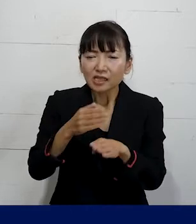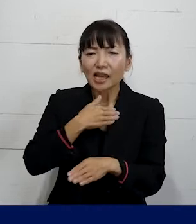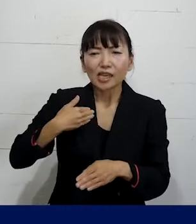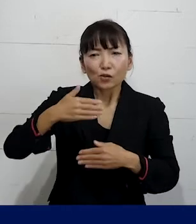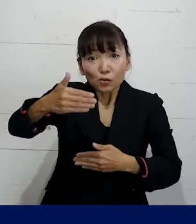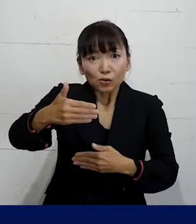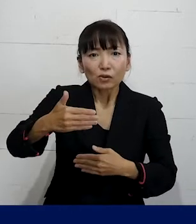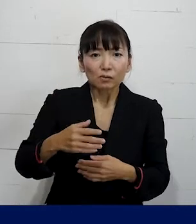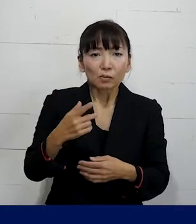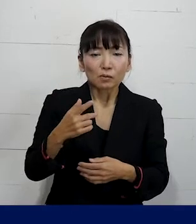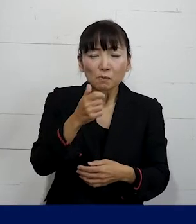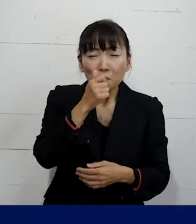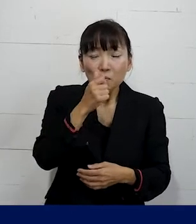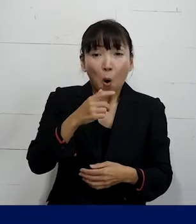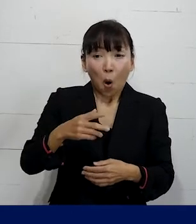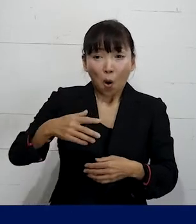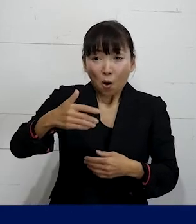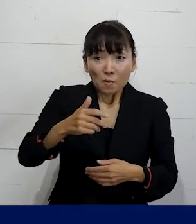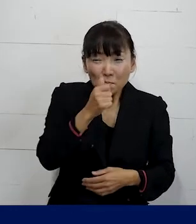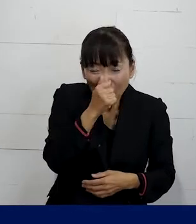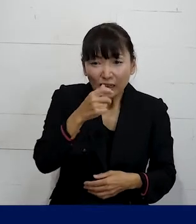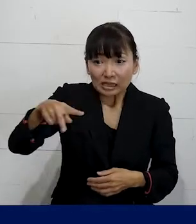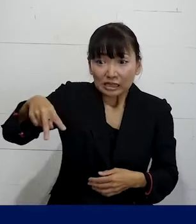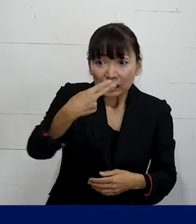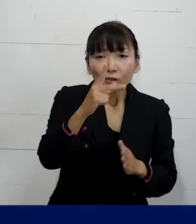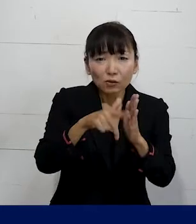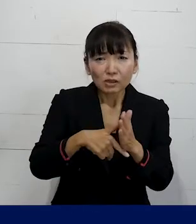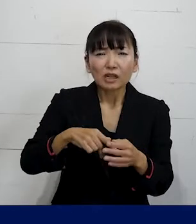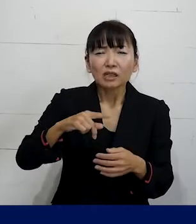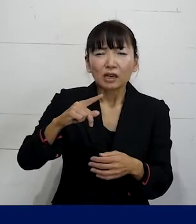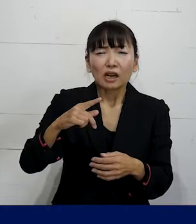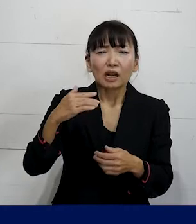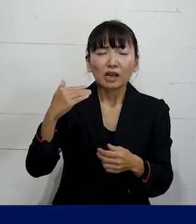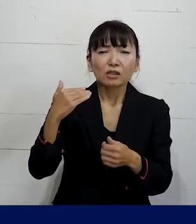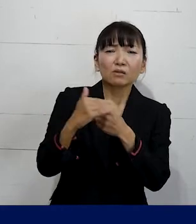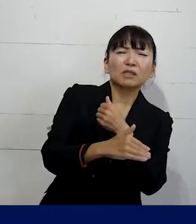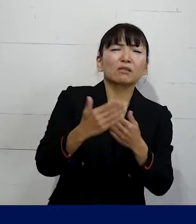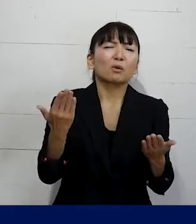その休職期間が満了すると 自動的に退職をしなければならない